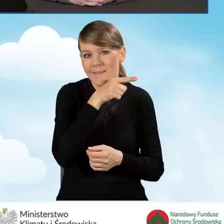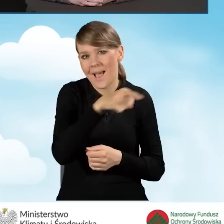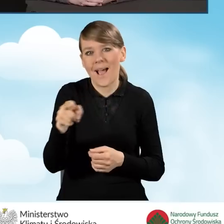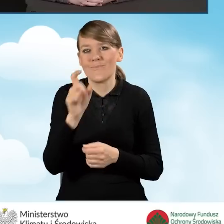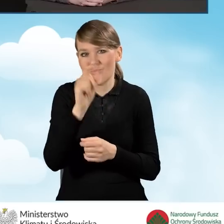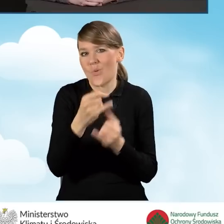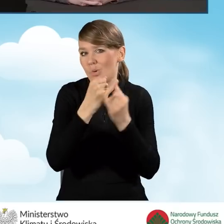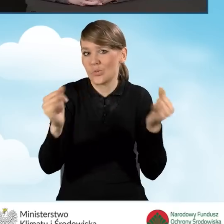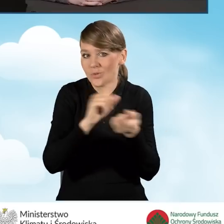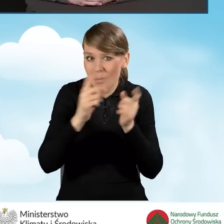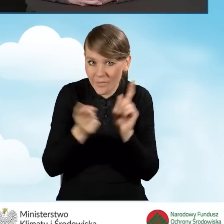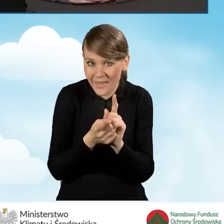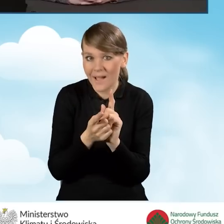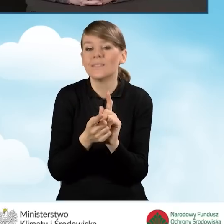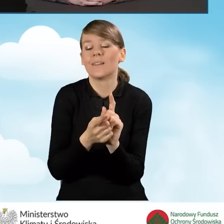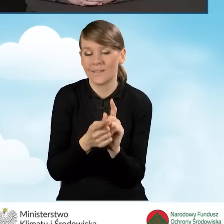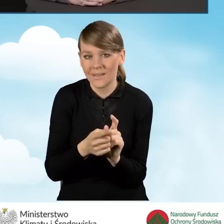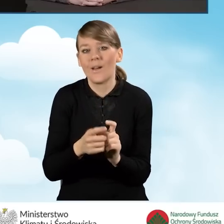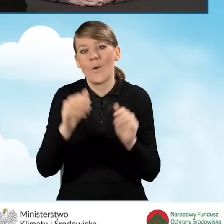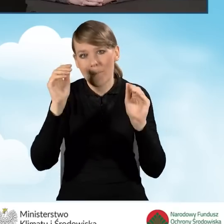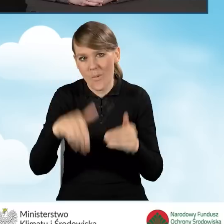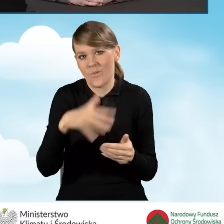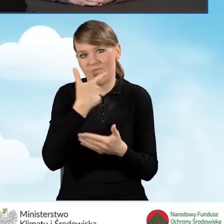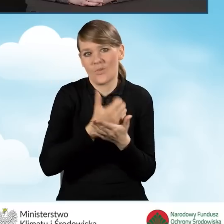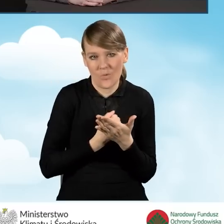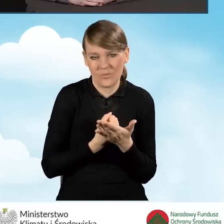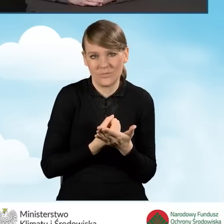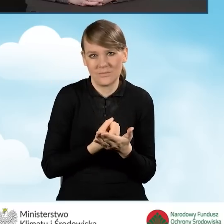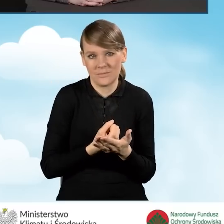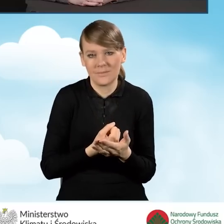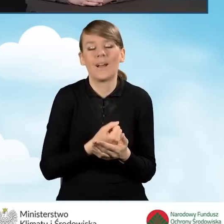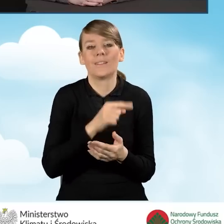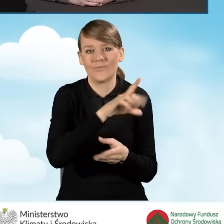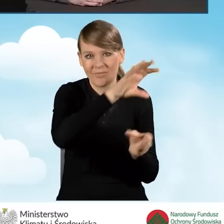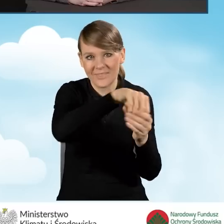mogą łączyć się również ze spotkaniami z programem,